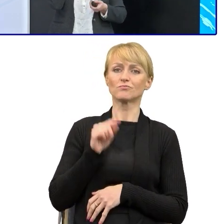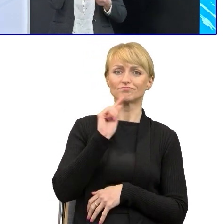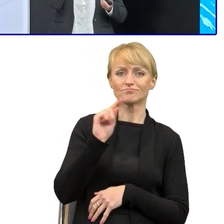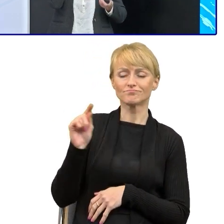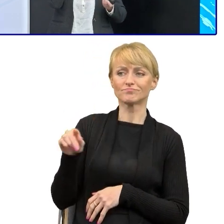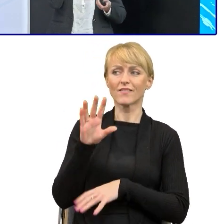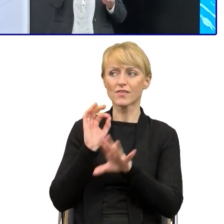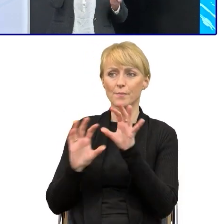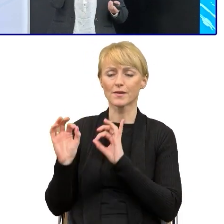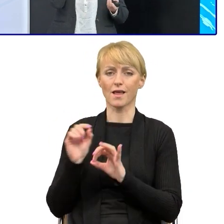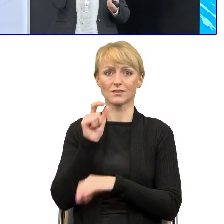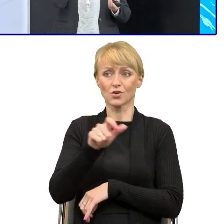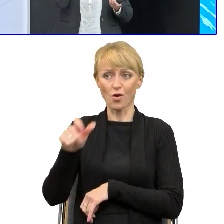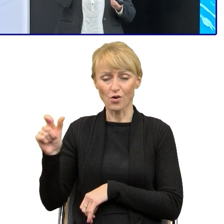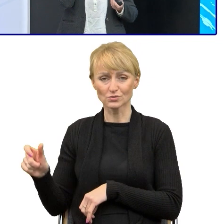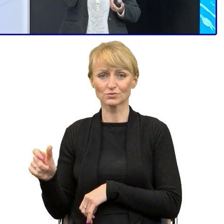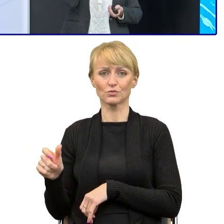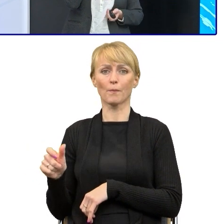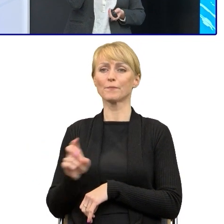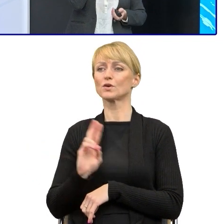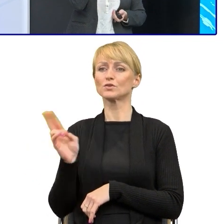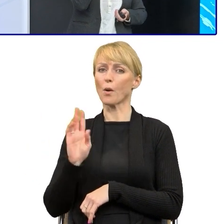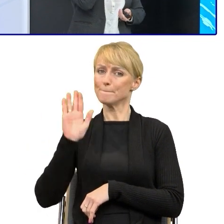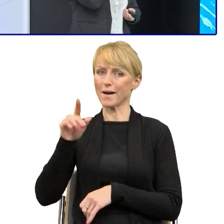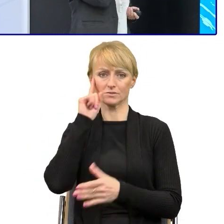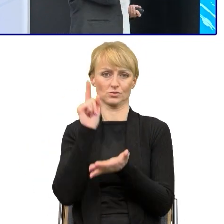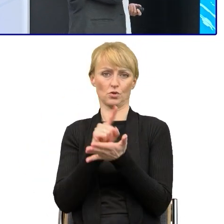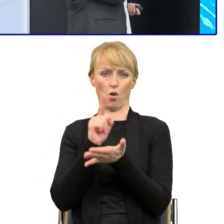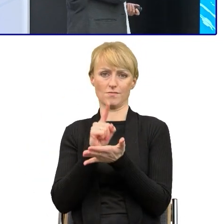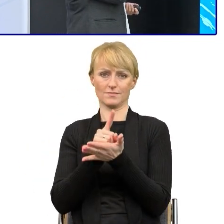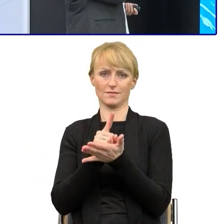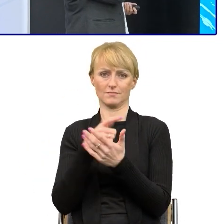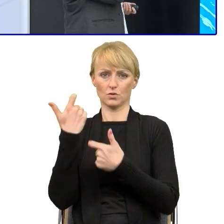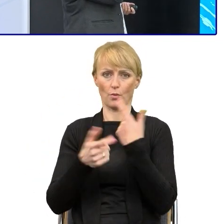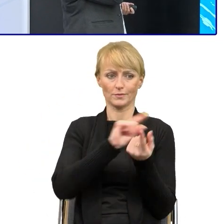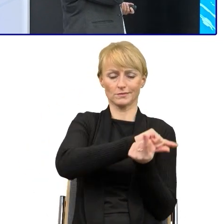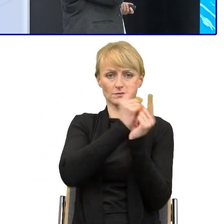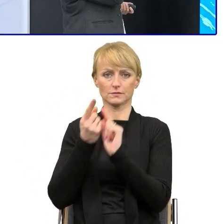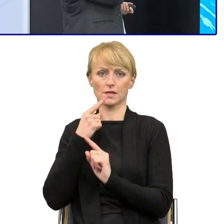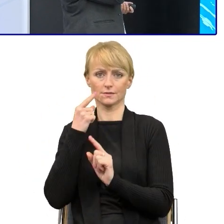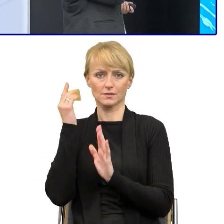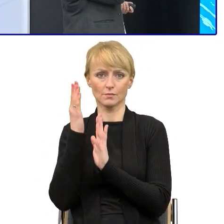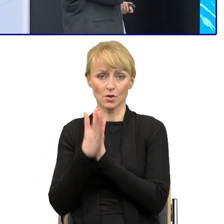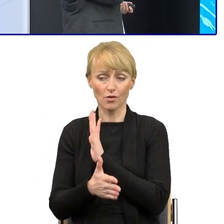albo zatrudnić osoby z zewnątrz, bo to początkowo rzeczywiście wymaga, wymaga odpowiedniego trudu.